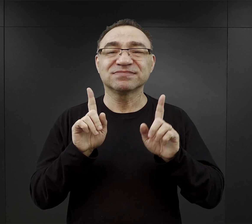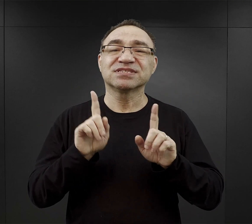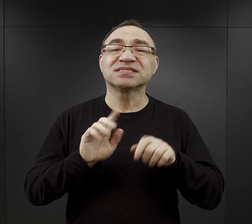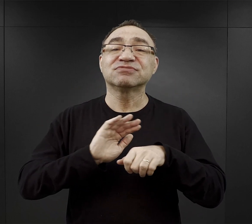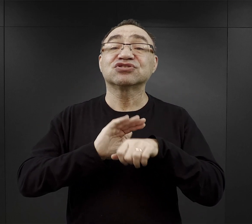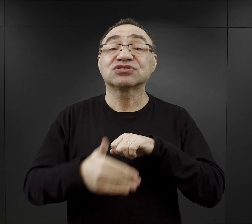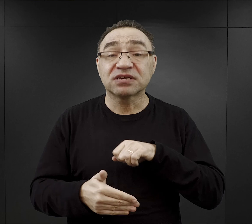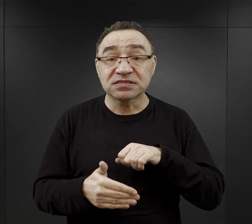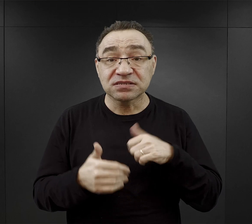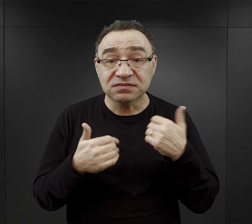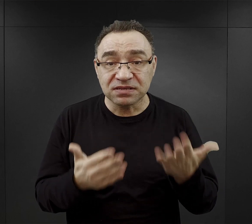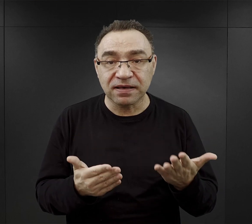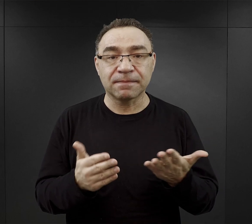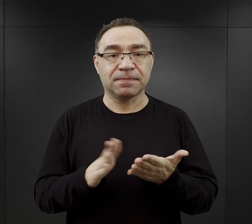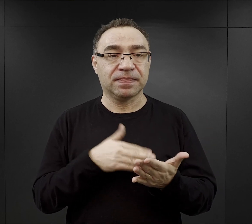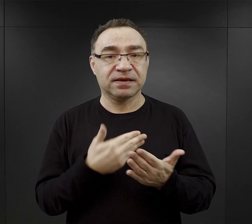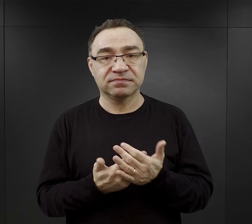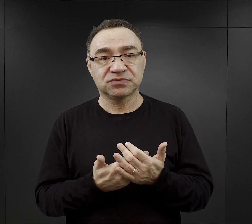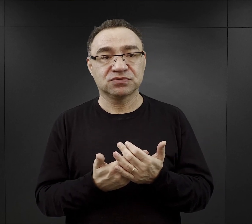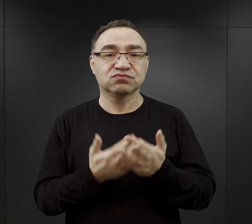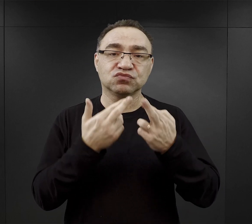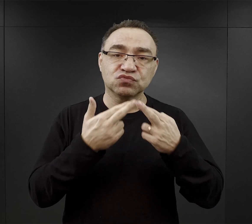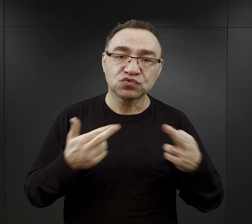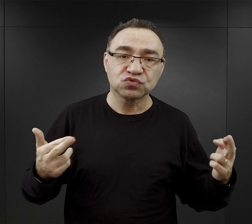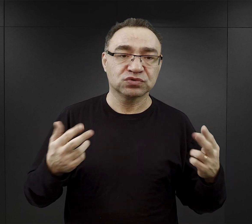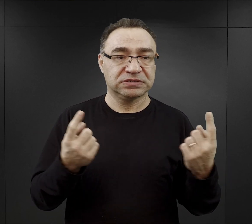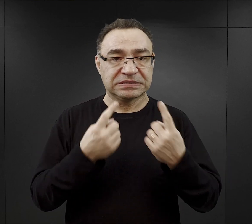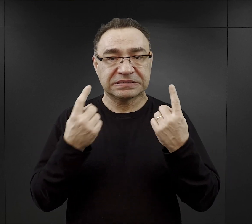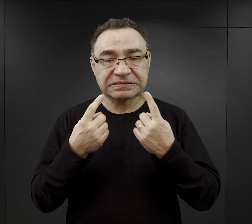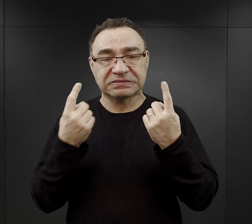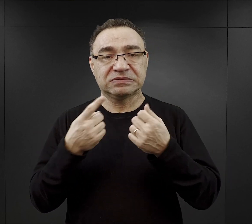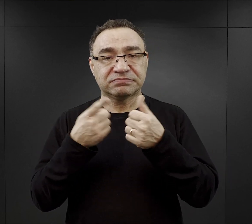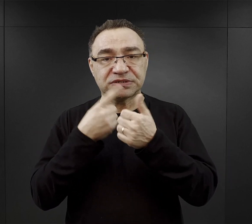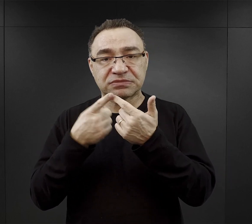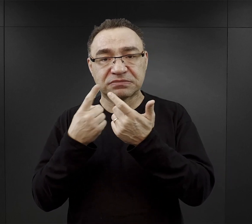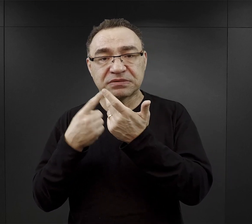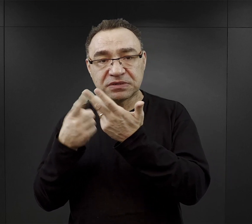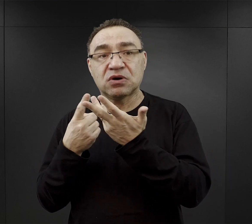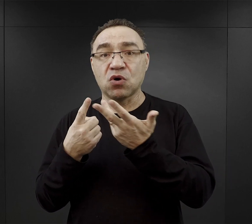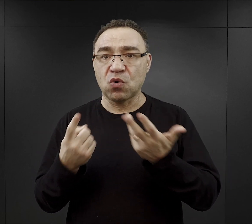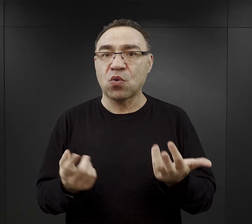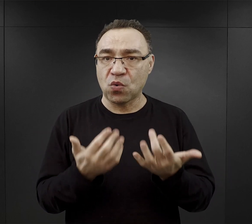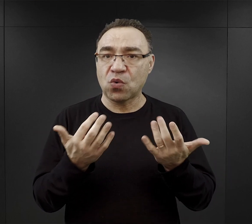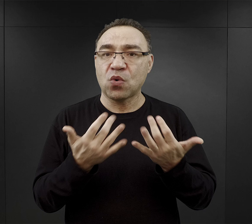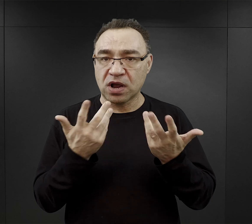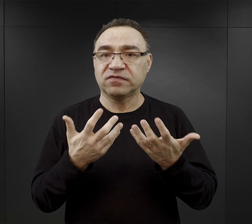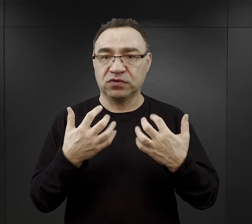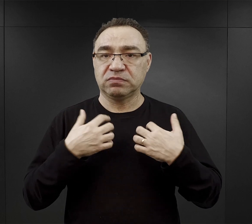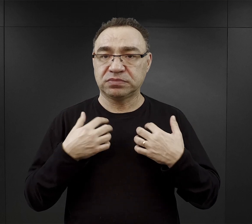Na pewno tutaj łatwiej jest wymienić różnego rodzaju czynniki, które umożliwiły przeżycie.